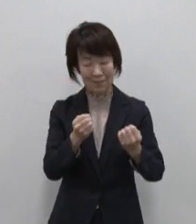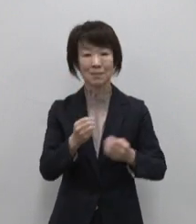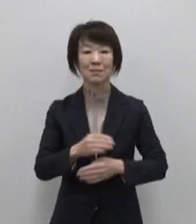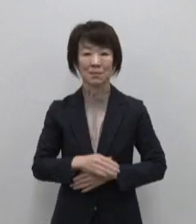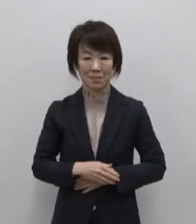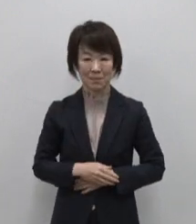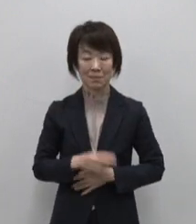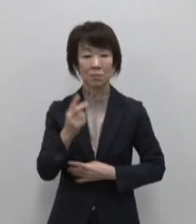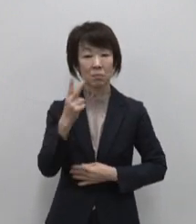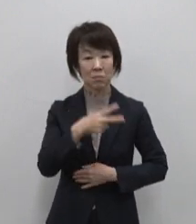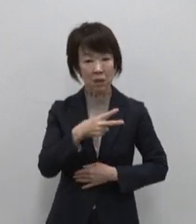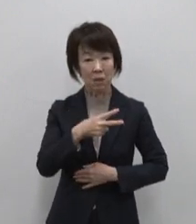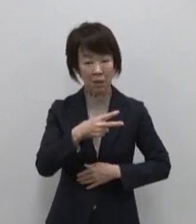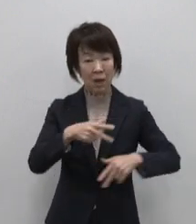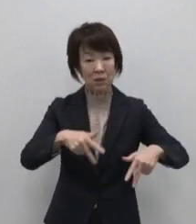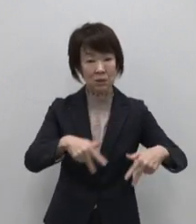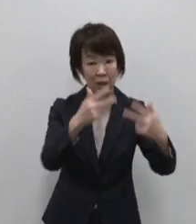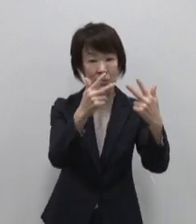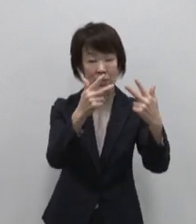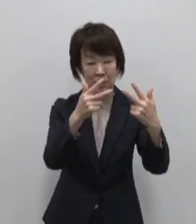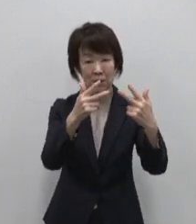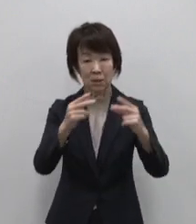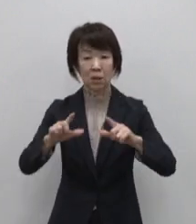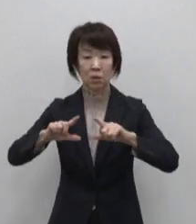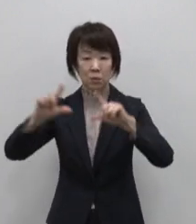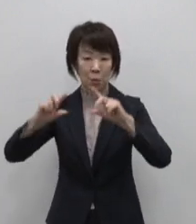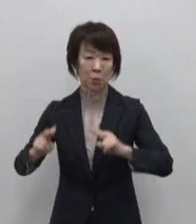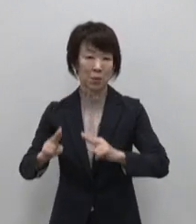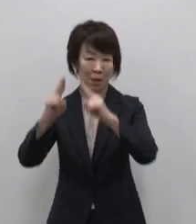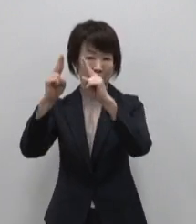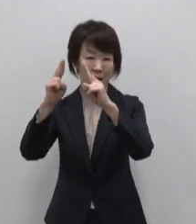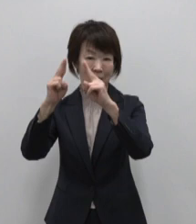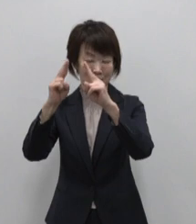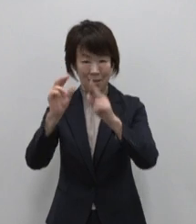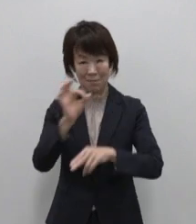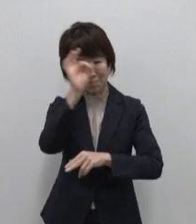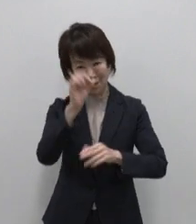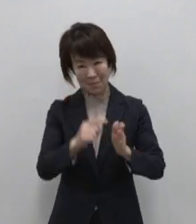あるいはスカイツリー 東京タワー などの観光スポット